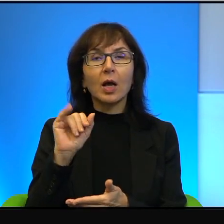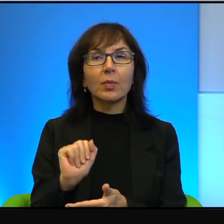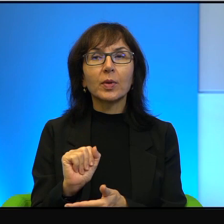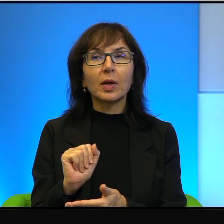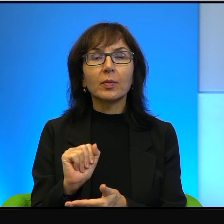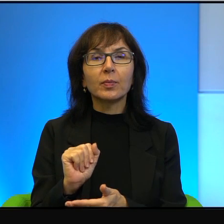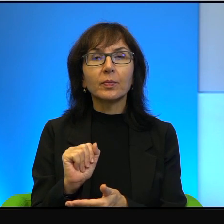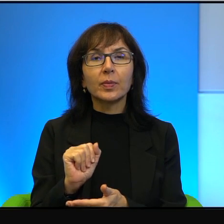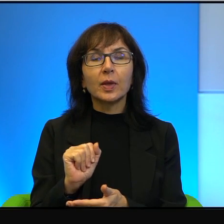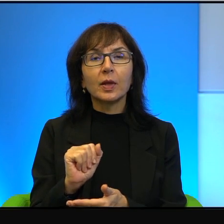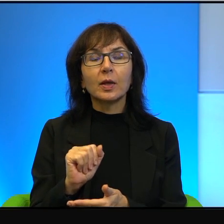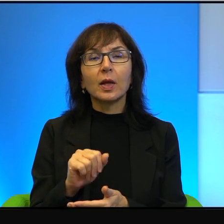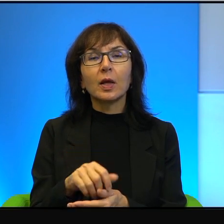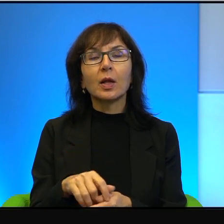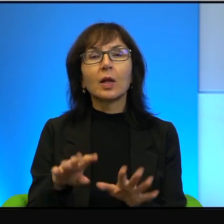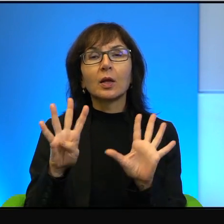dziewięć milionów z hakiem mieszkających w Izraele jest około 20%,